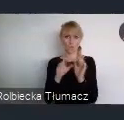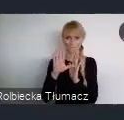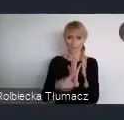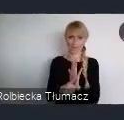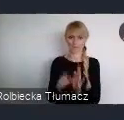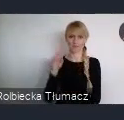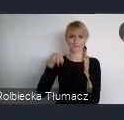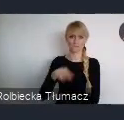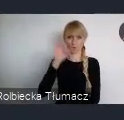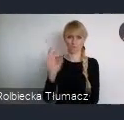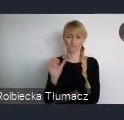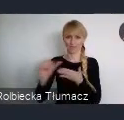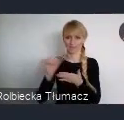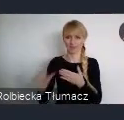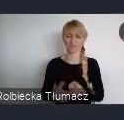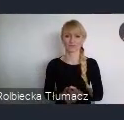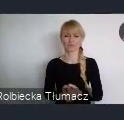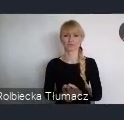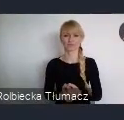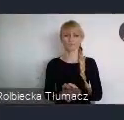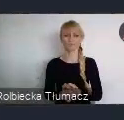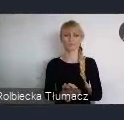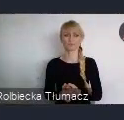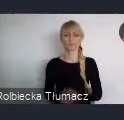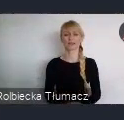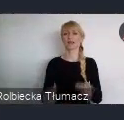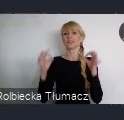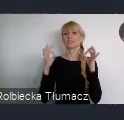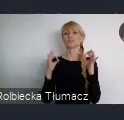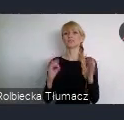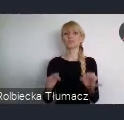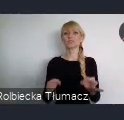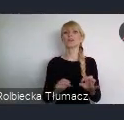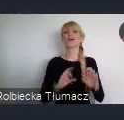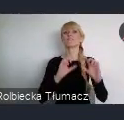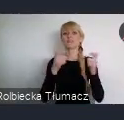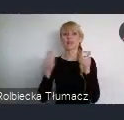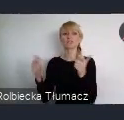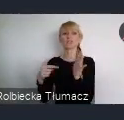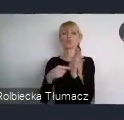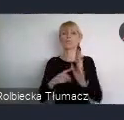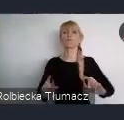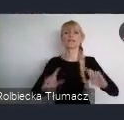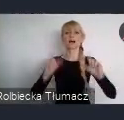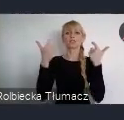Dzisiejszemu wydarzeniu przyznaliśmy tytuł wydarzenia certyfikowanego WUF11.